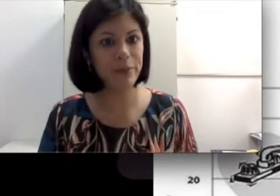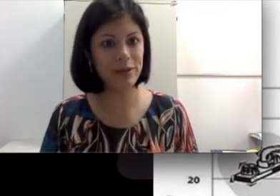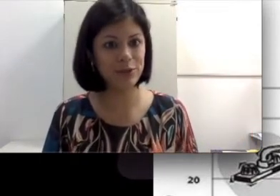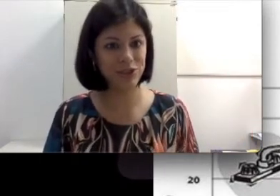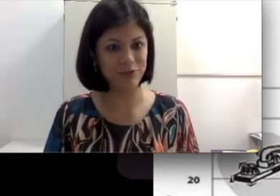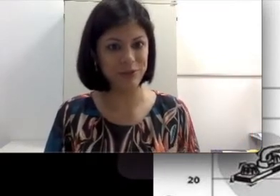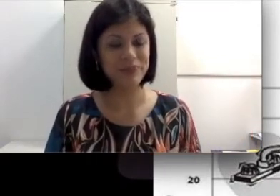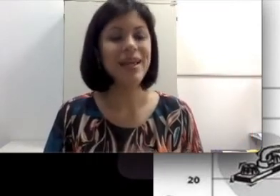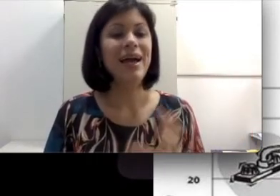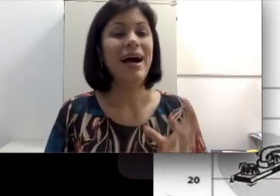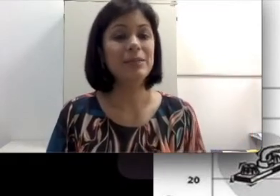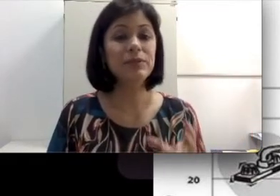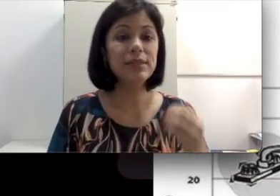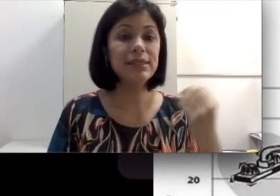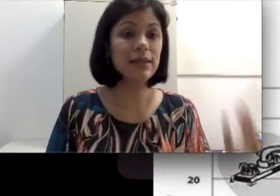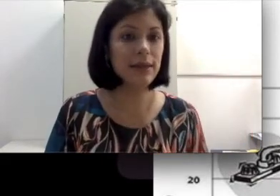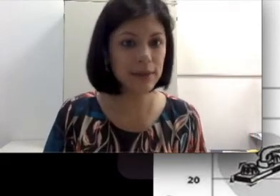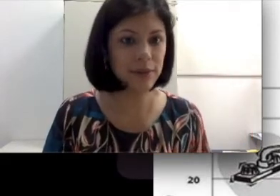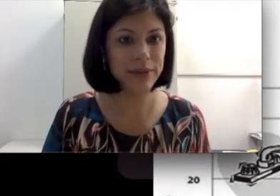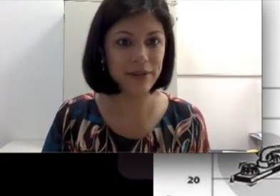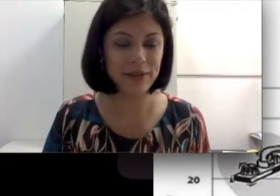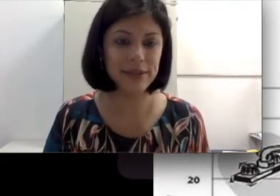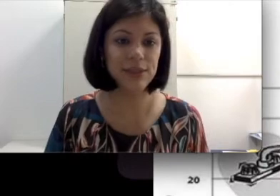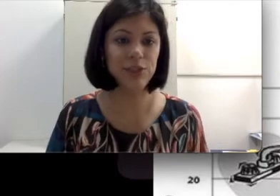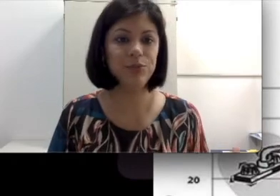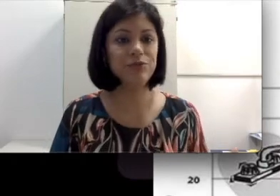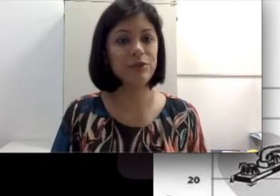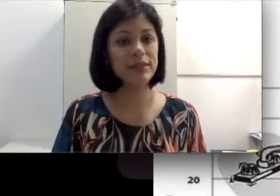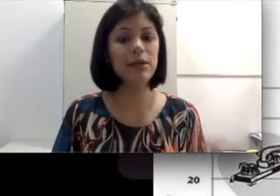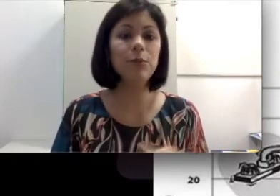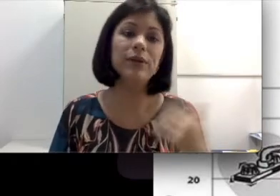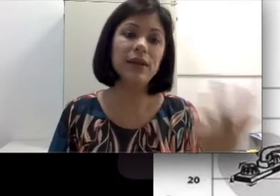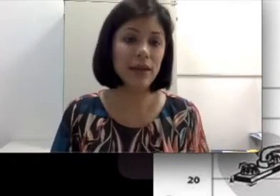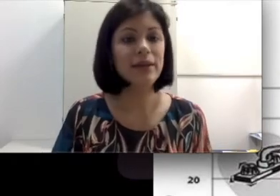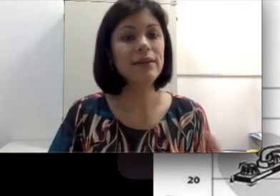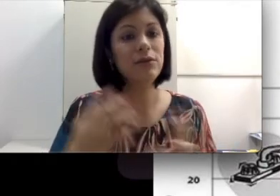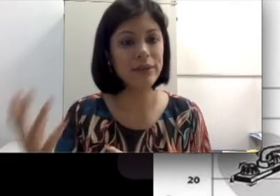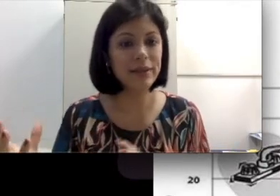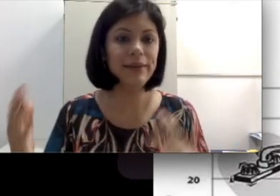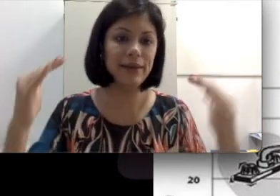perda auditiva. As pessoas se enganam através desse tipo de informação porque não entendem